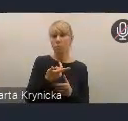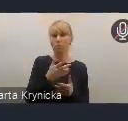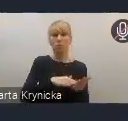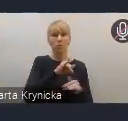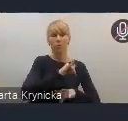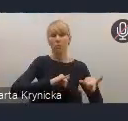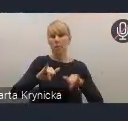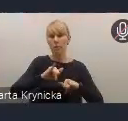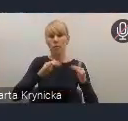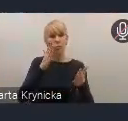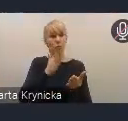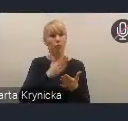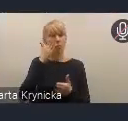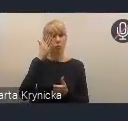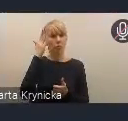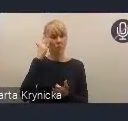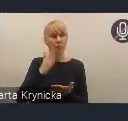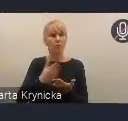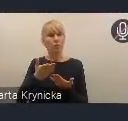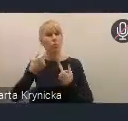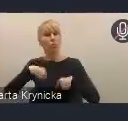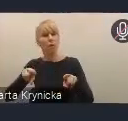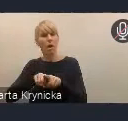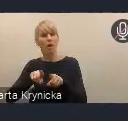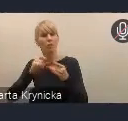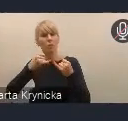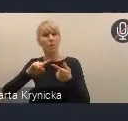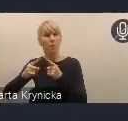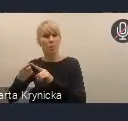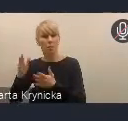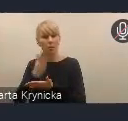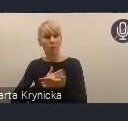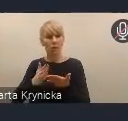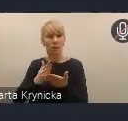które realizują miasta z szerszym gronem uczestników